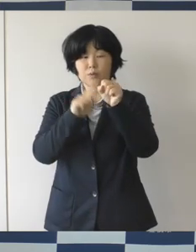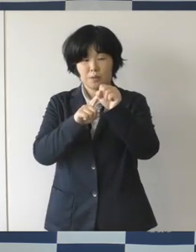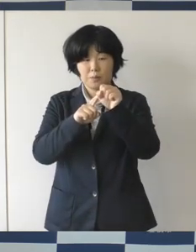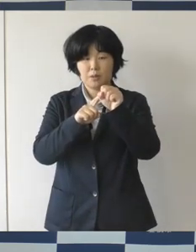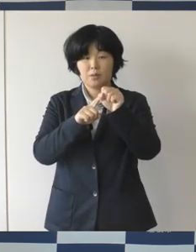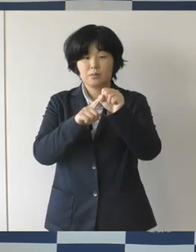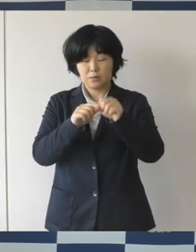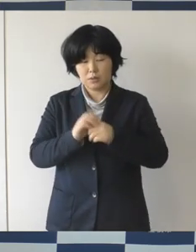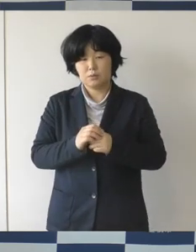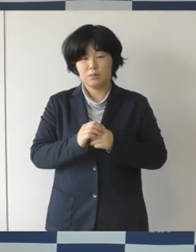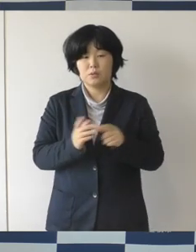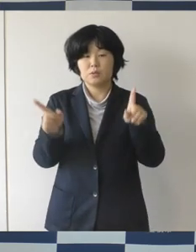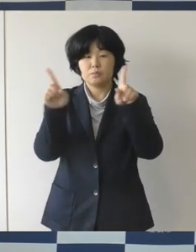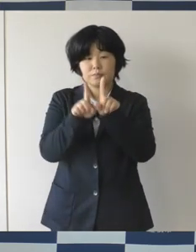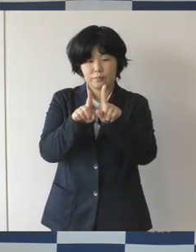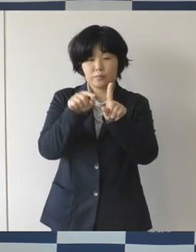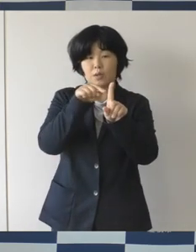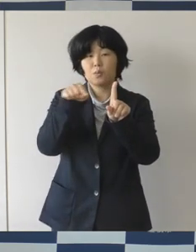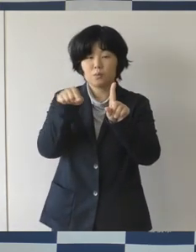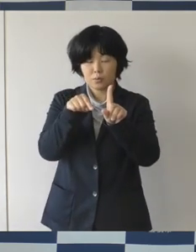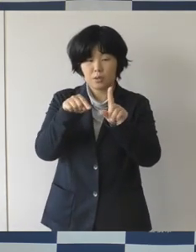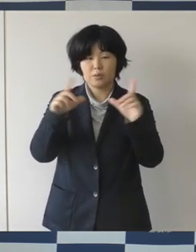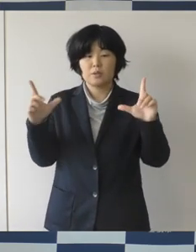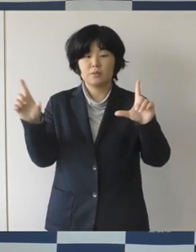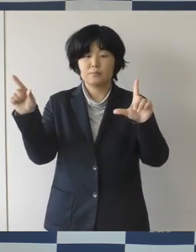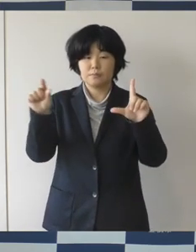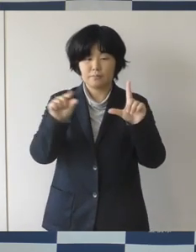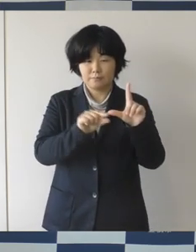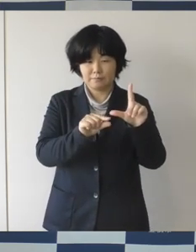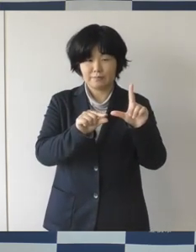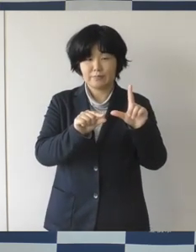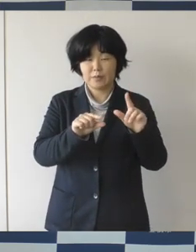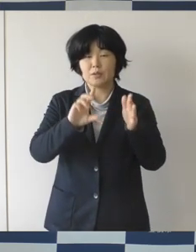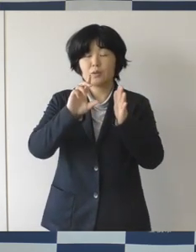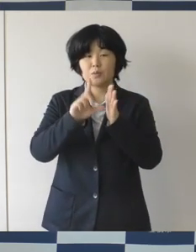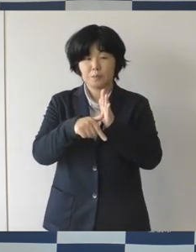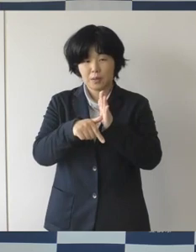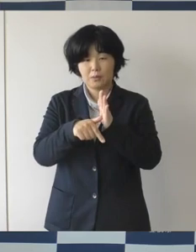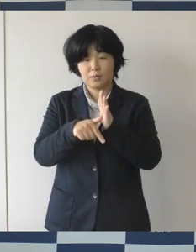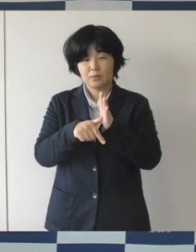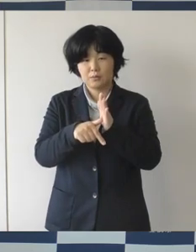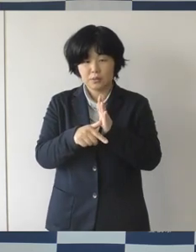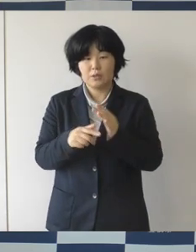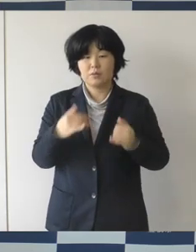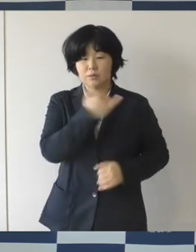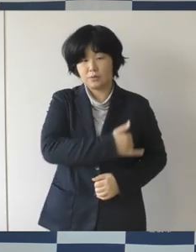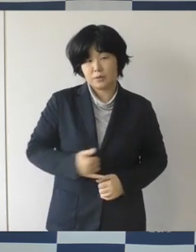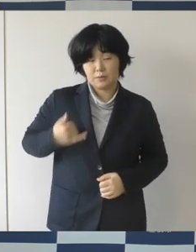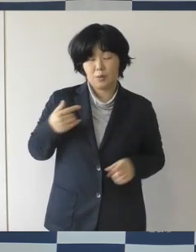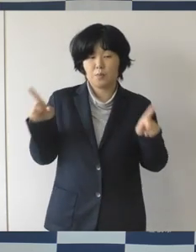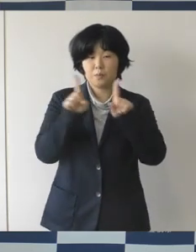人生のパートナーであることを宣誓をして 市が宣誓書を受領したことを証明する